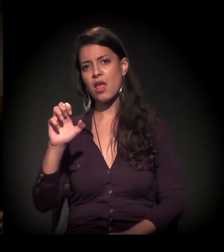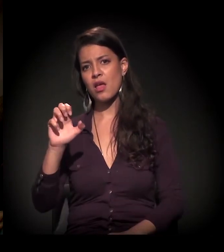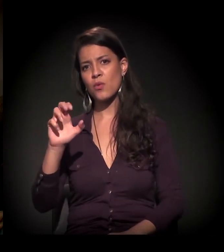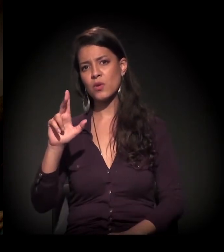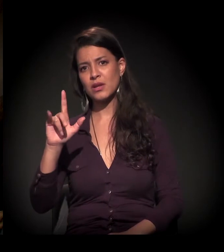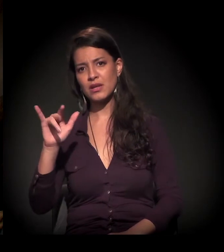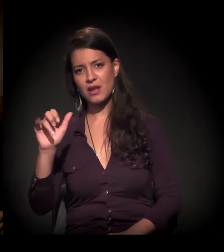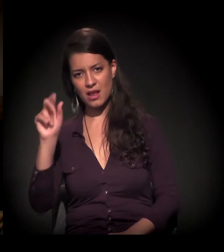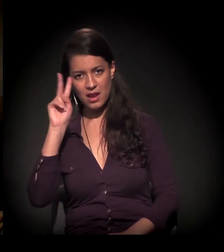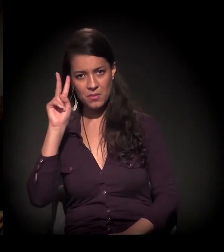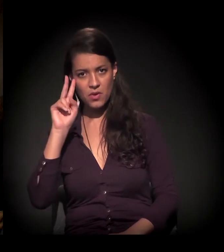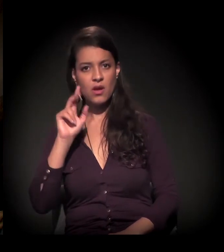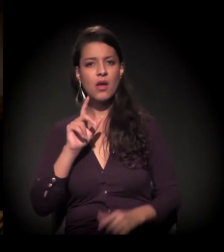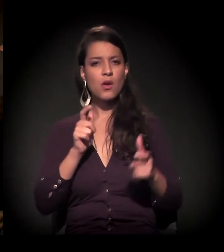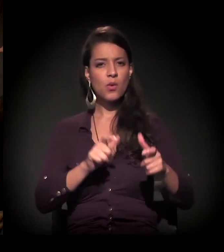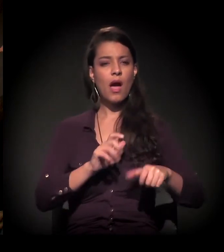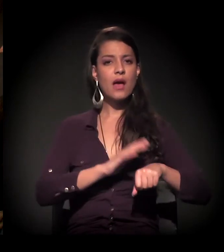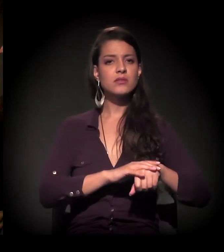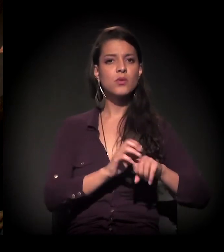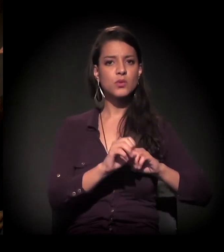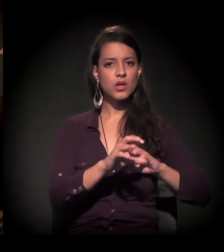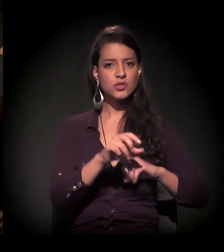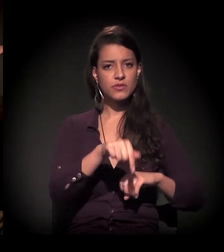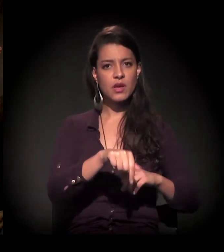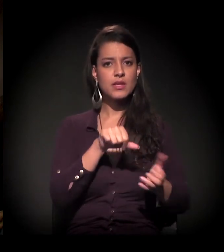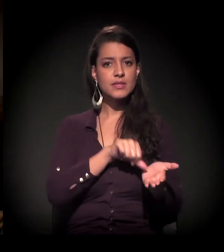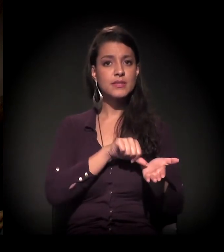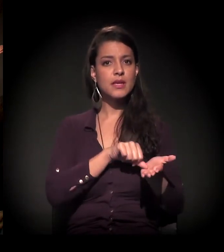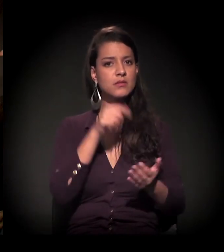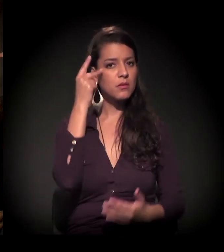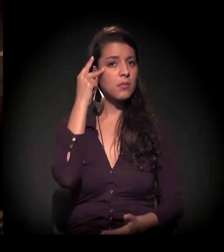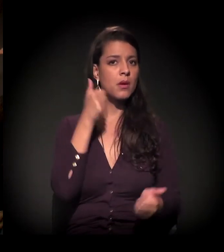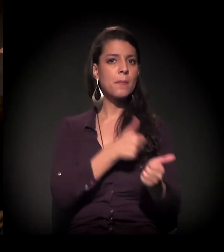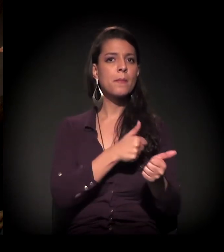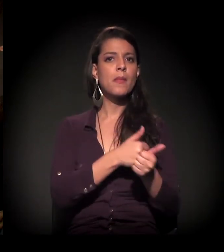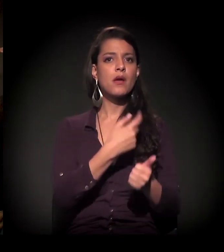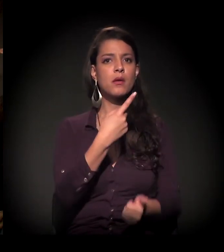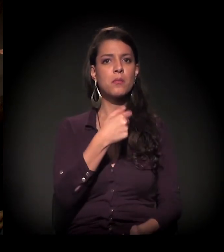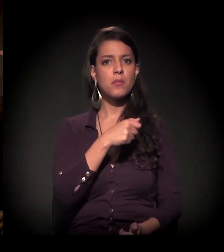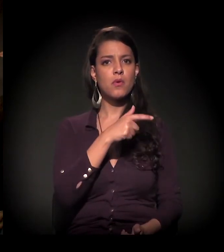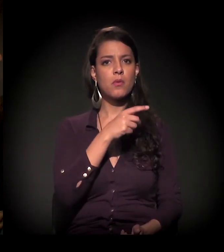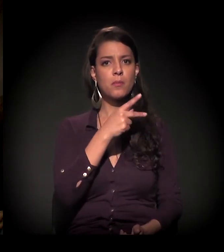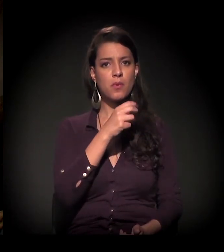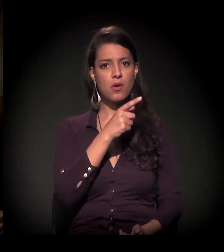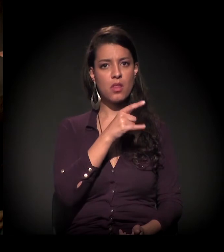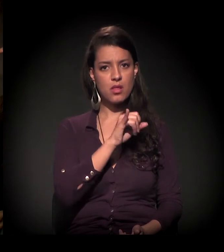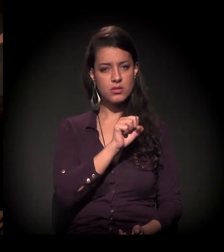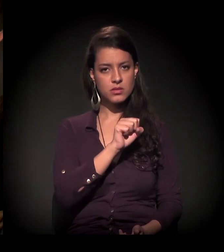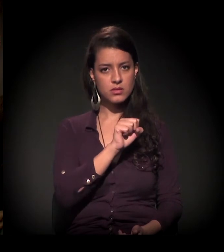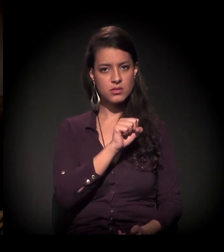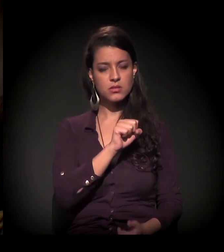Ação Educativa é aquela organização que tem aqui no centro de São Paulo, perto do Instituto Pólis, Rua Araújo.